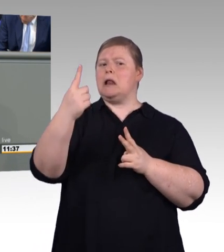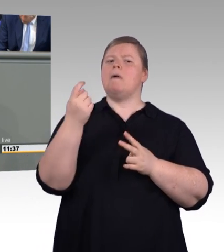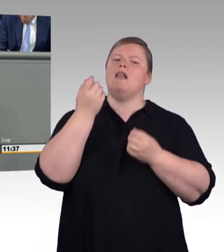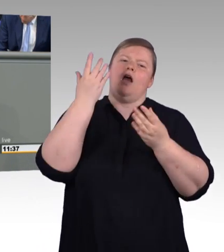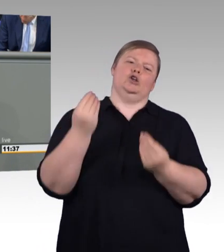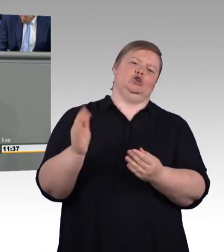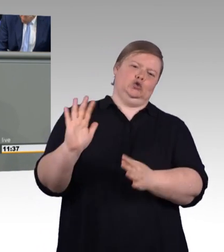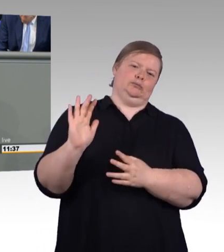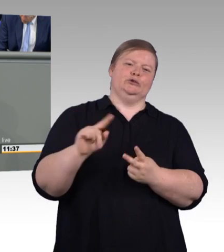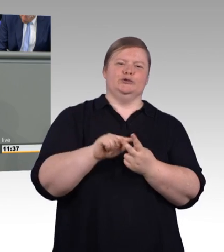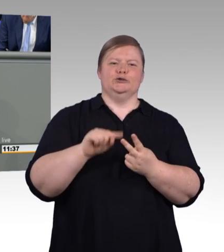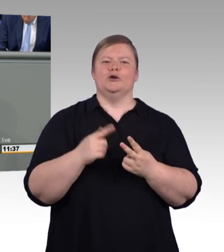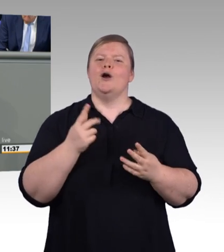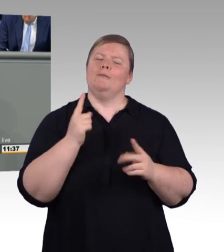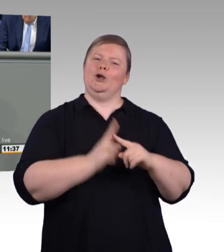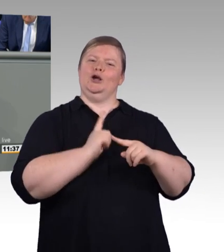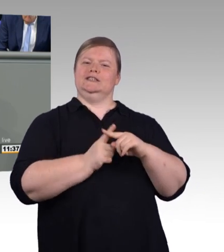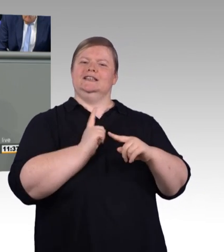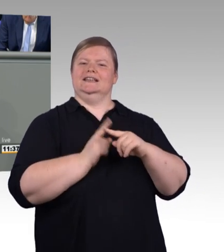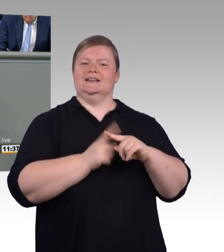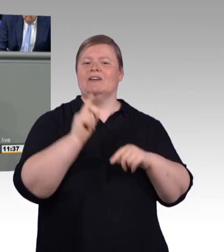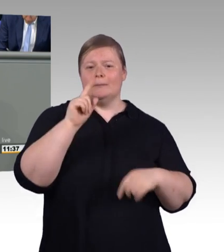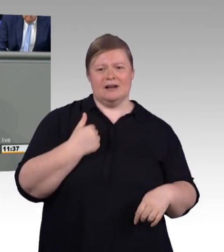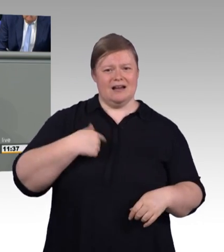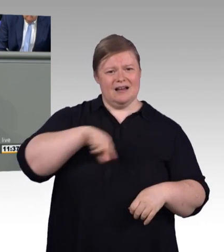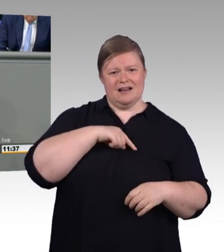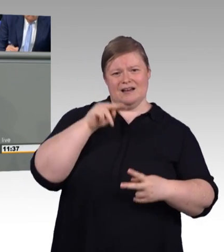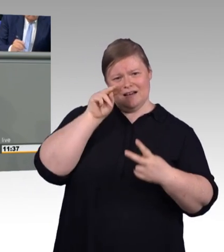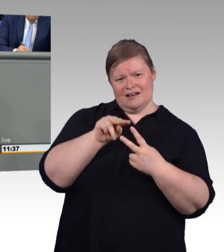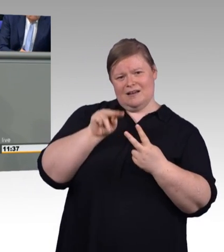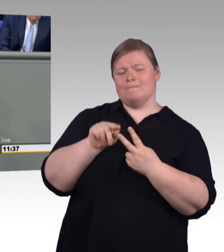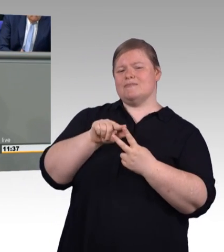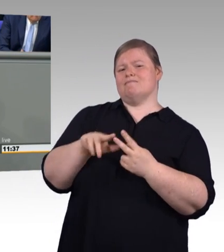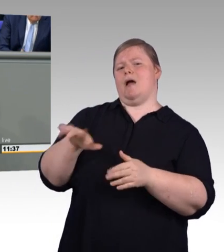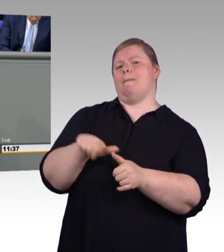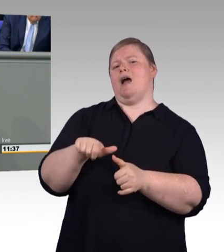und dann weiter dynamisiert steigen. Sie haben es eben gesagt,